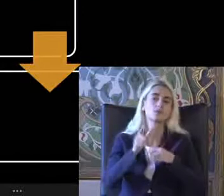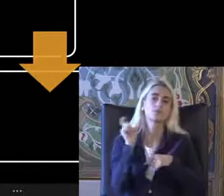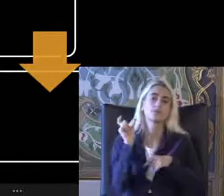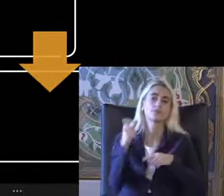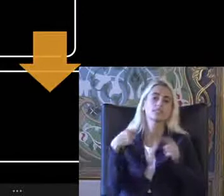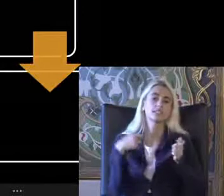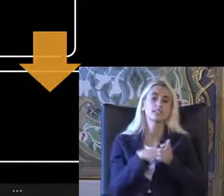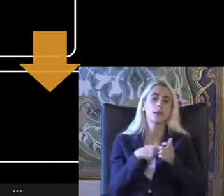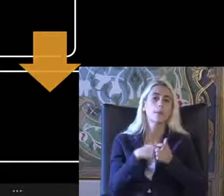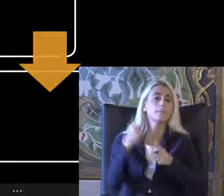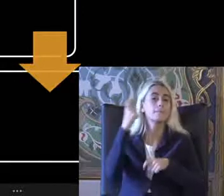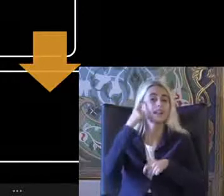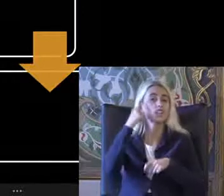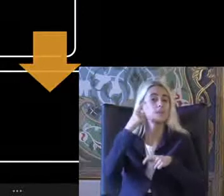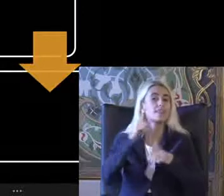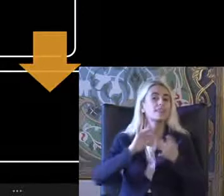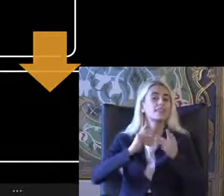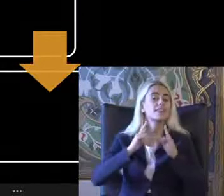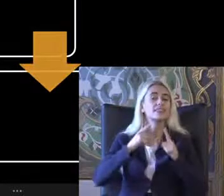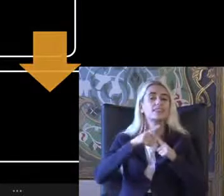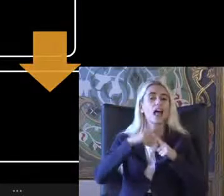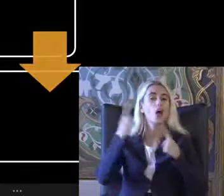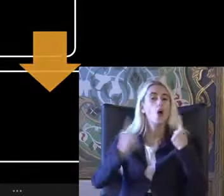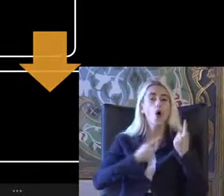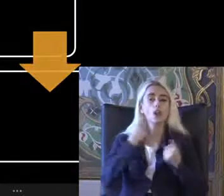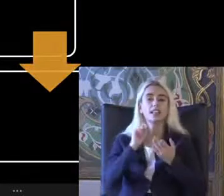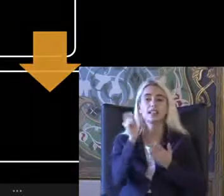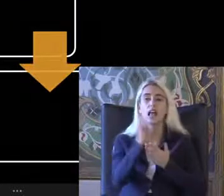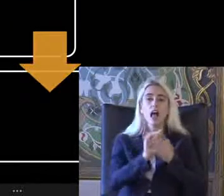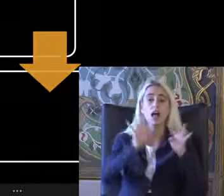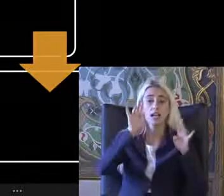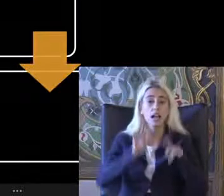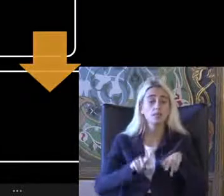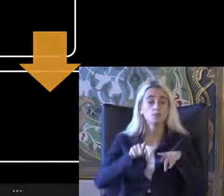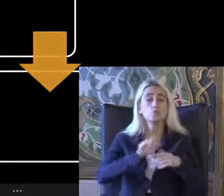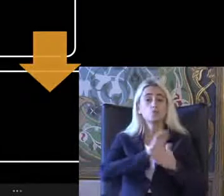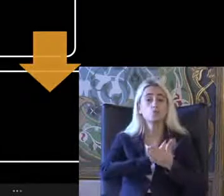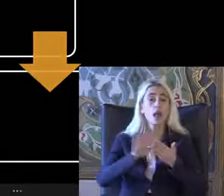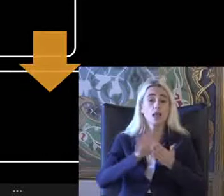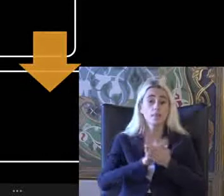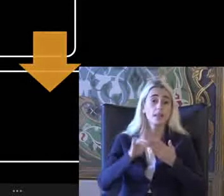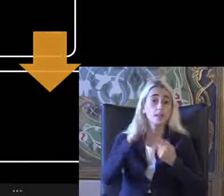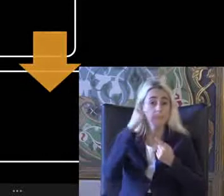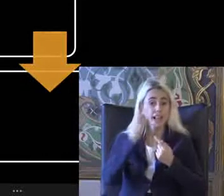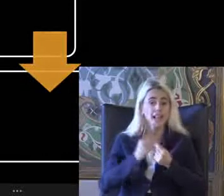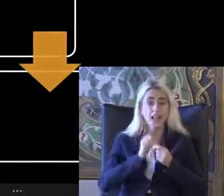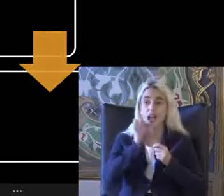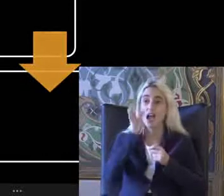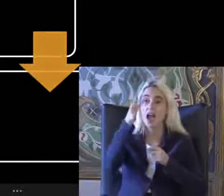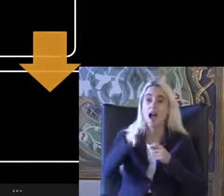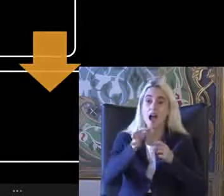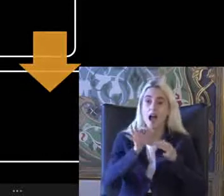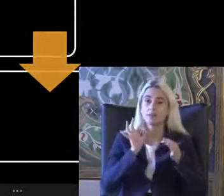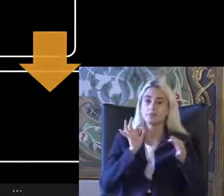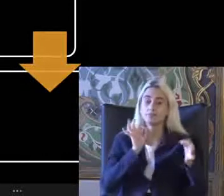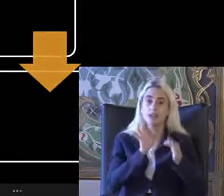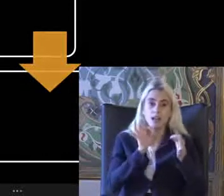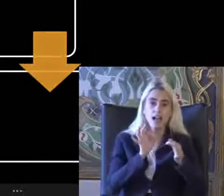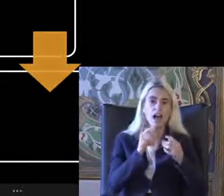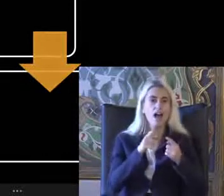Bilişim teknolojilerinde ve yazılımlarda Annem Eller Bilgi iletmede ki alternatif yöntemler Örneğin bizim